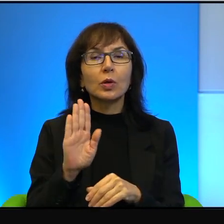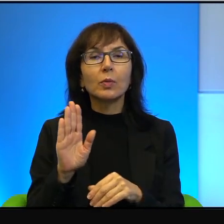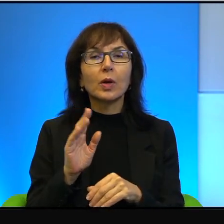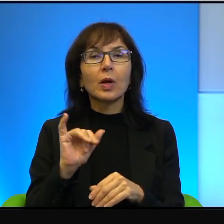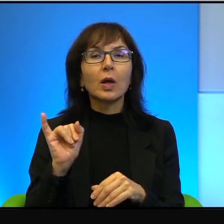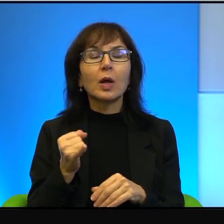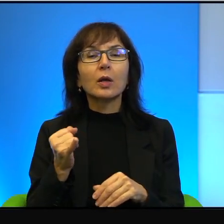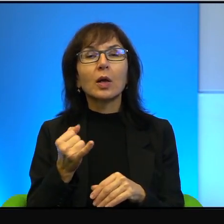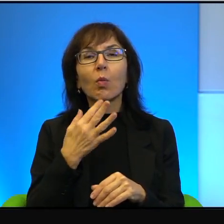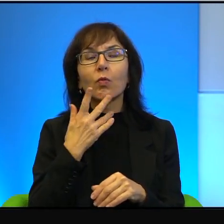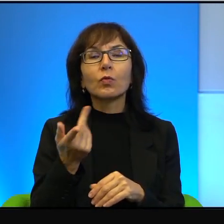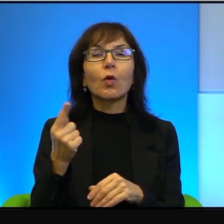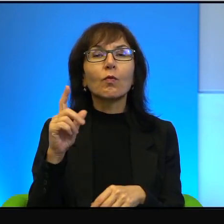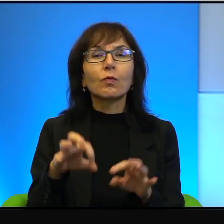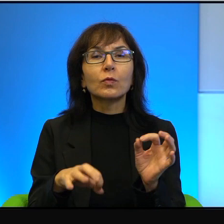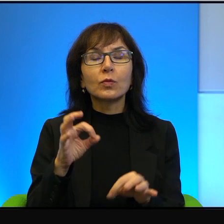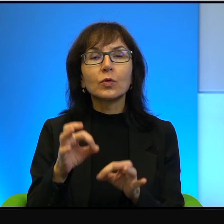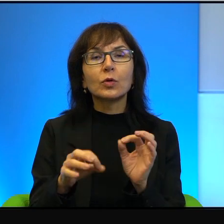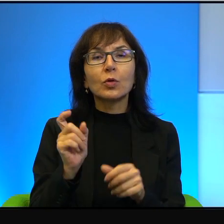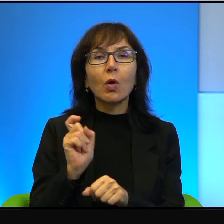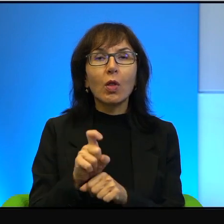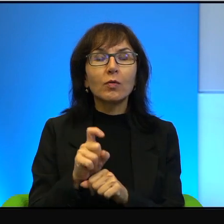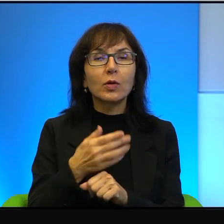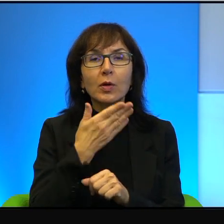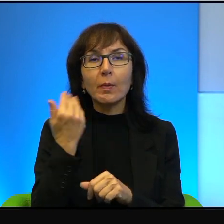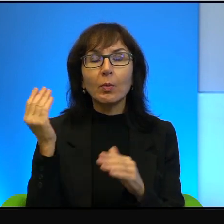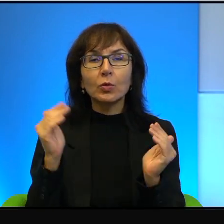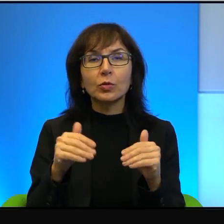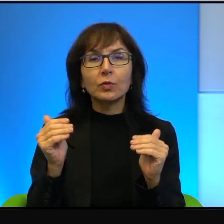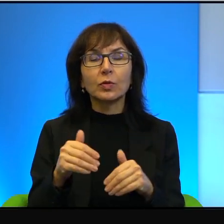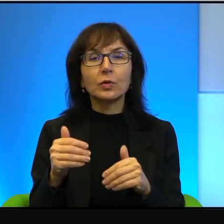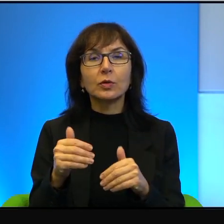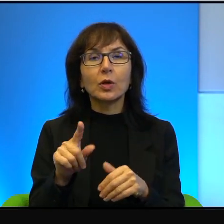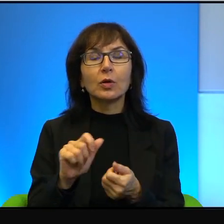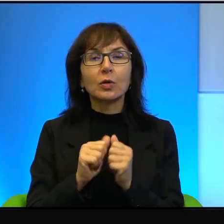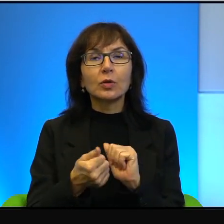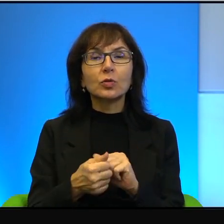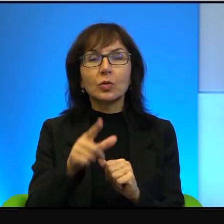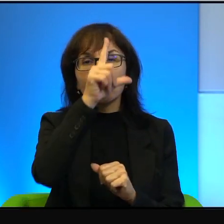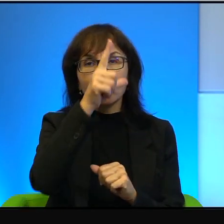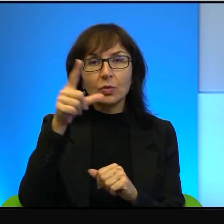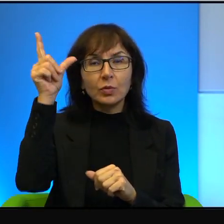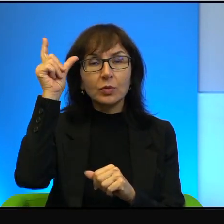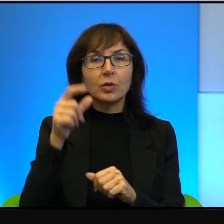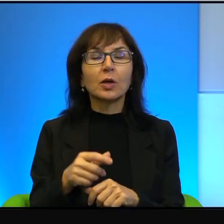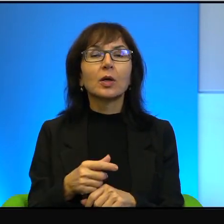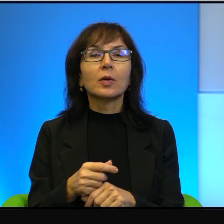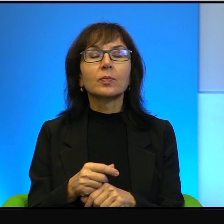jego wyroki, nie ma takiej możliwości. I to są, to są ludzie w jakimś sensie